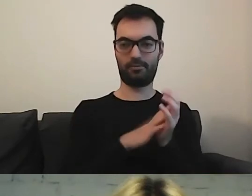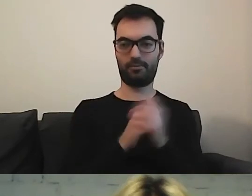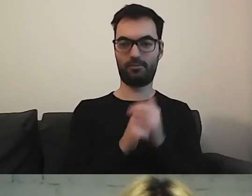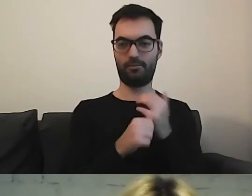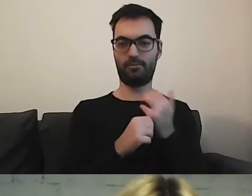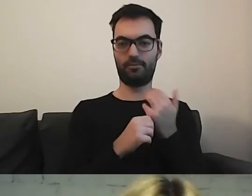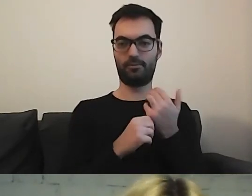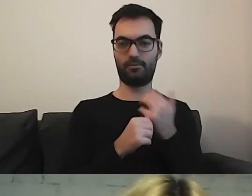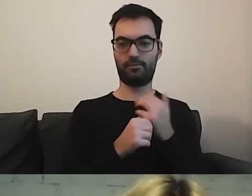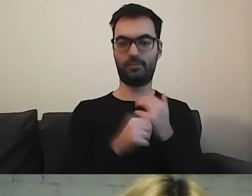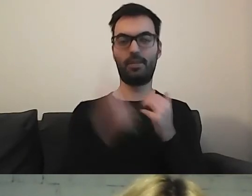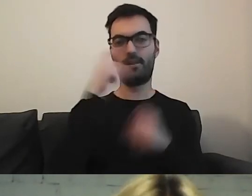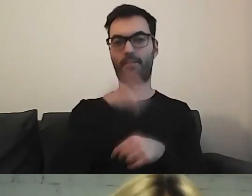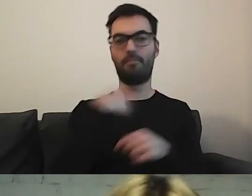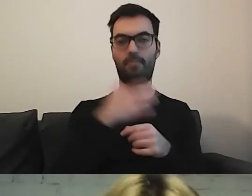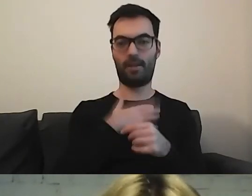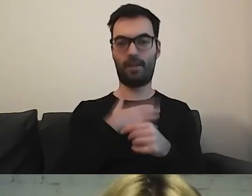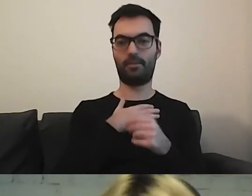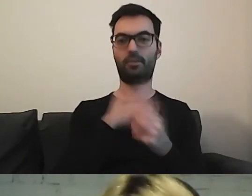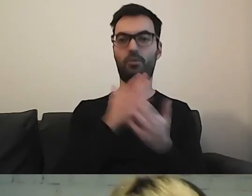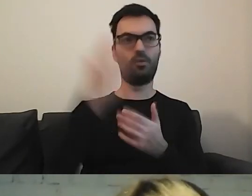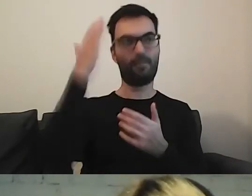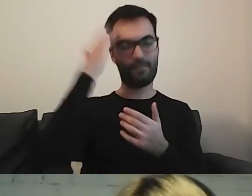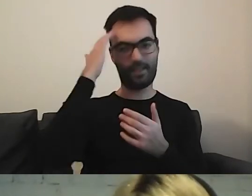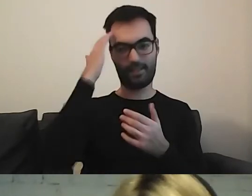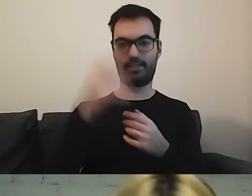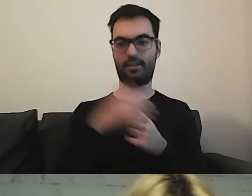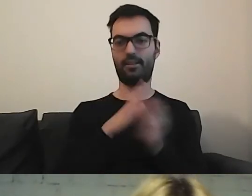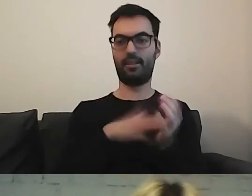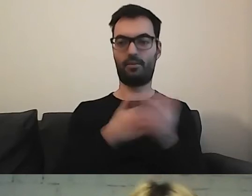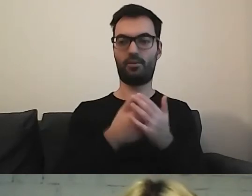MAŁGORZATA: Pamiętajmy, że my jesteśmy wyposażeni w jakąś wiedzę. Chociażby po tym wspaniałym webinarze.